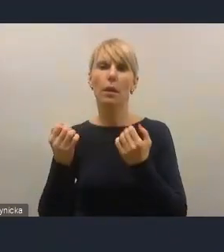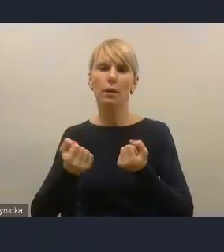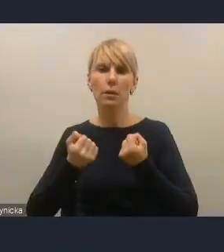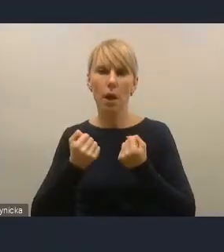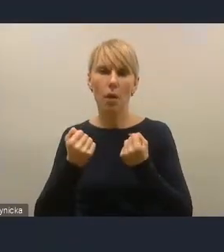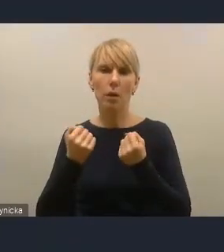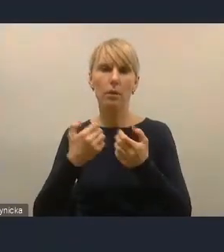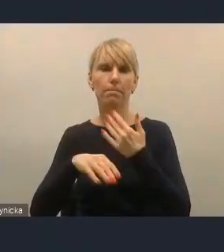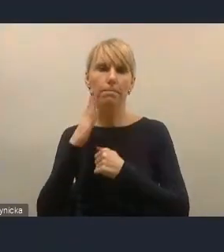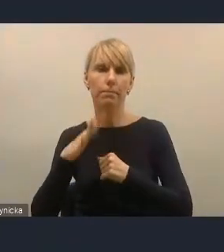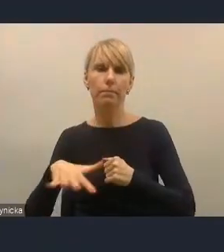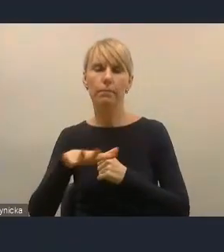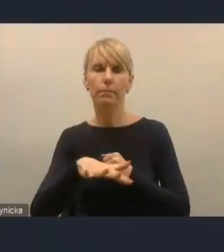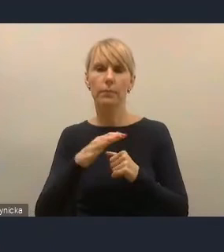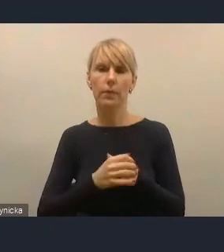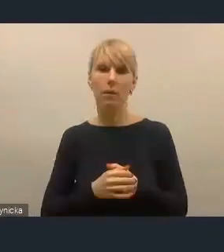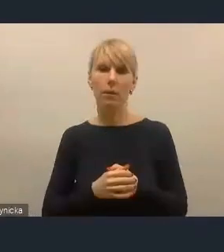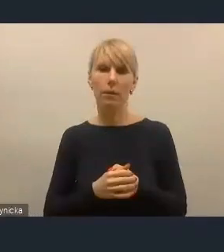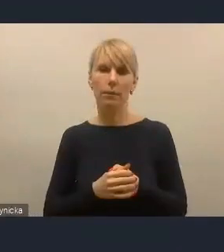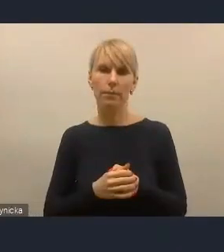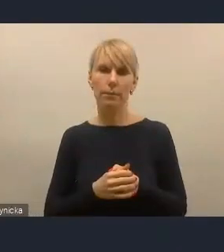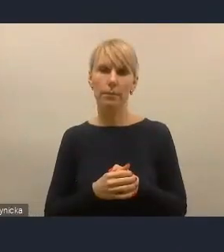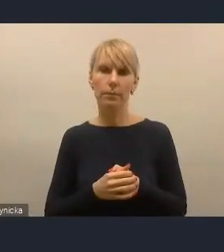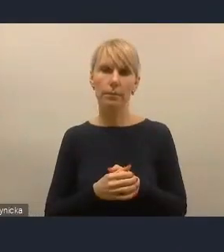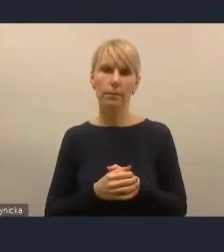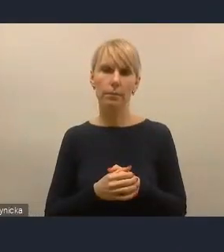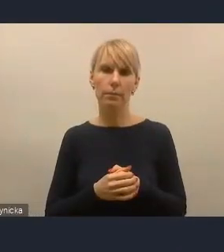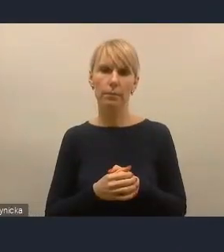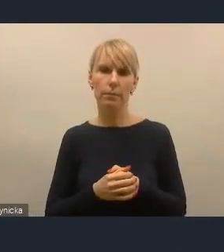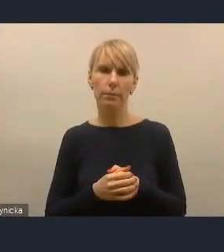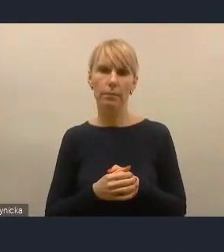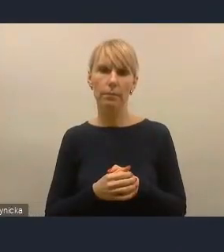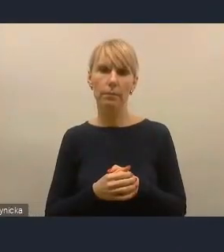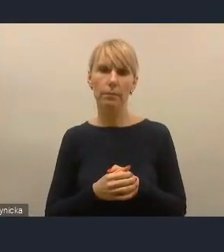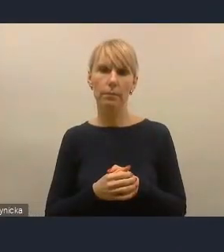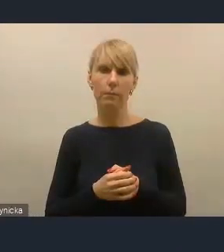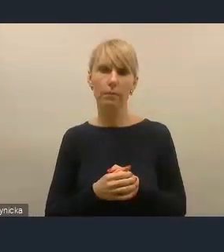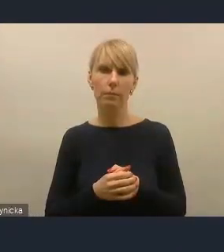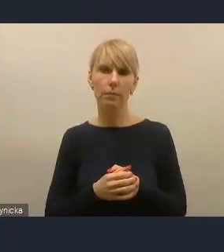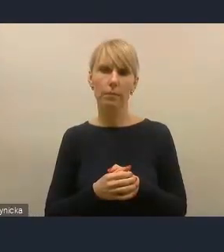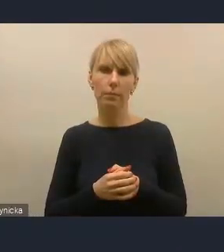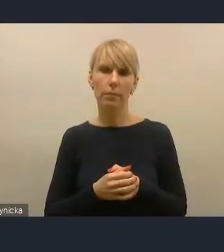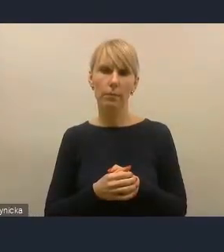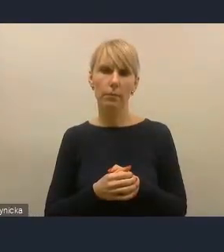Moim zdaniem to jest następny etap rozwoju przywództwa w samorządach,